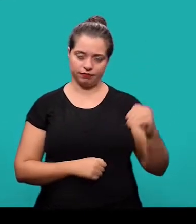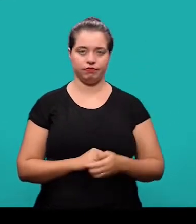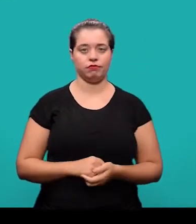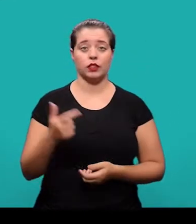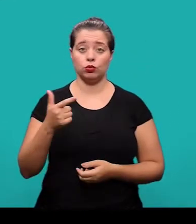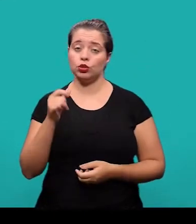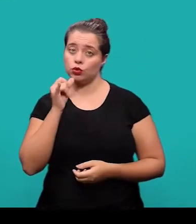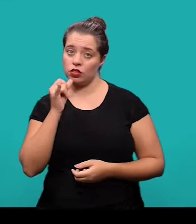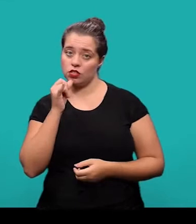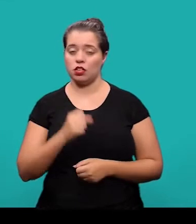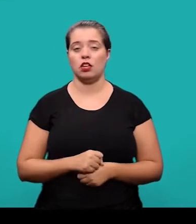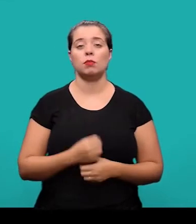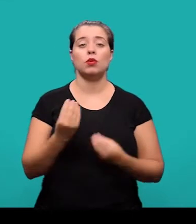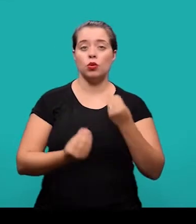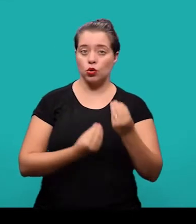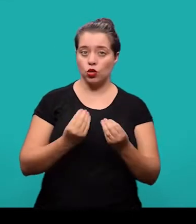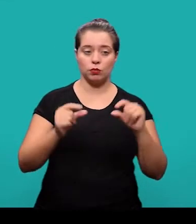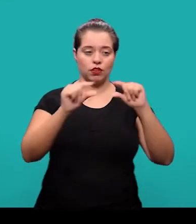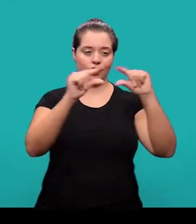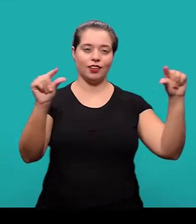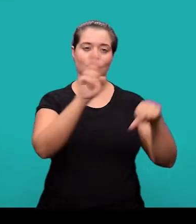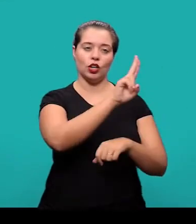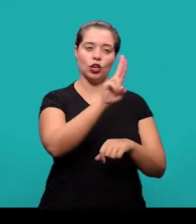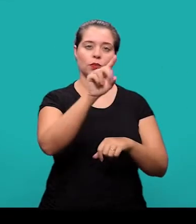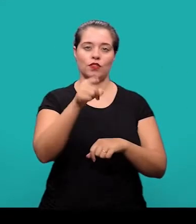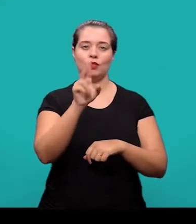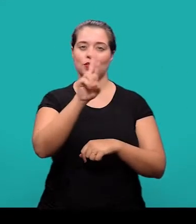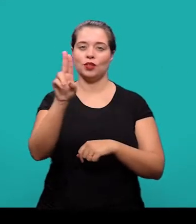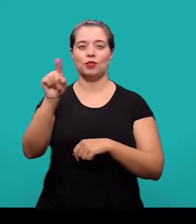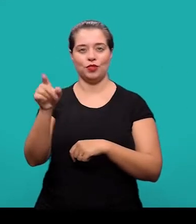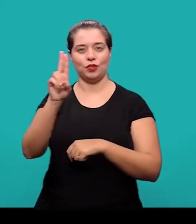No 2º exemplo, os nomes foram colocados na mesma linha separados por vírgula.